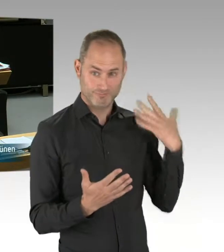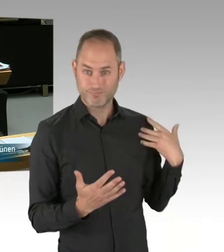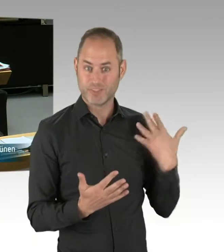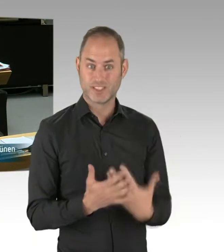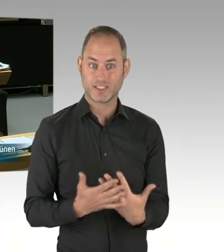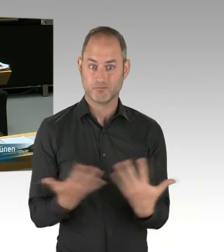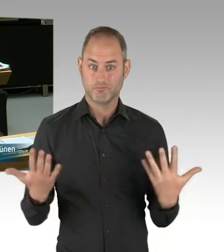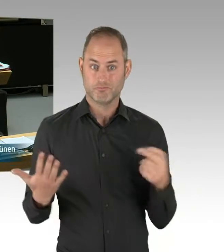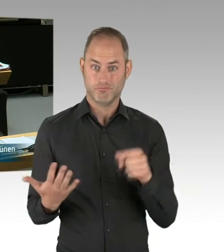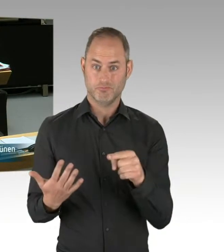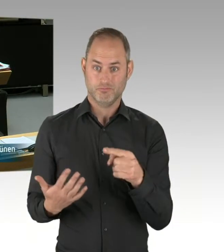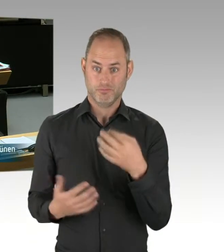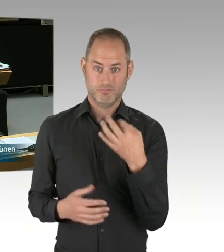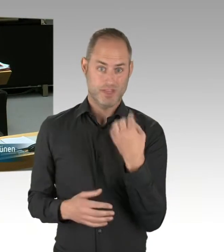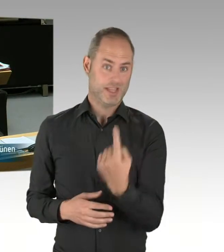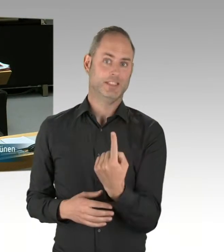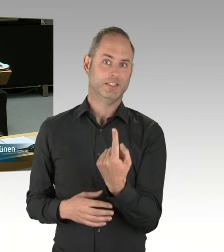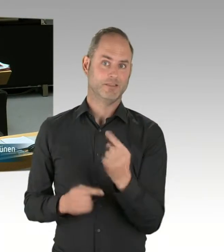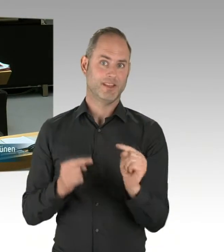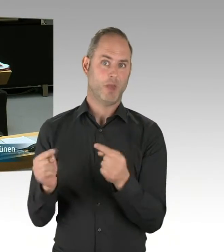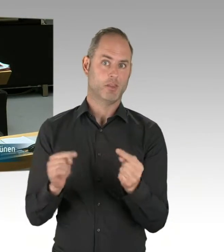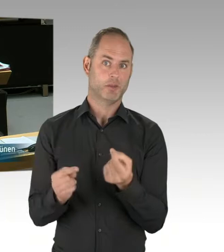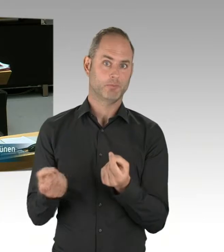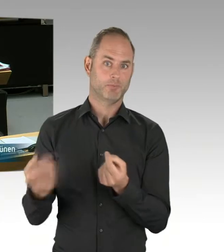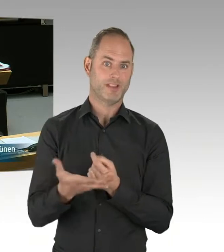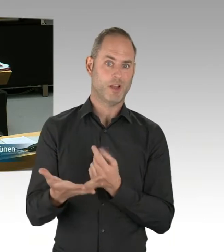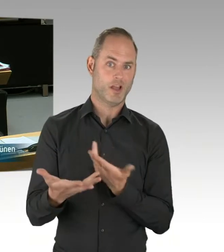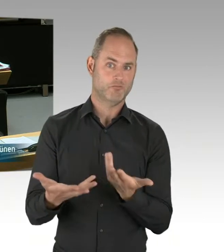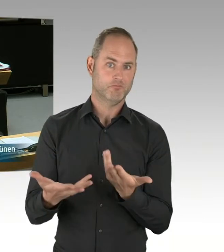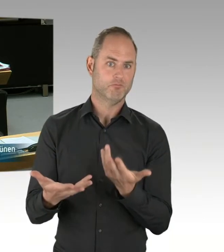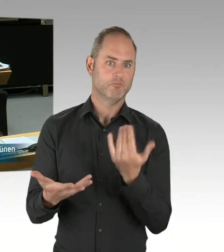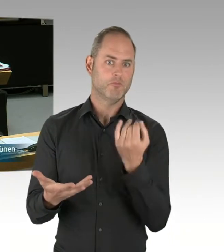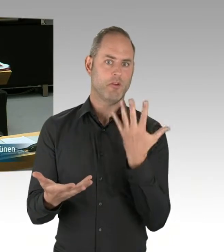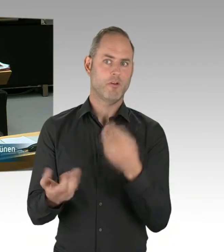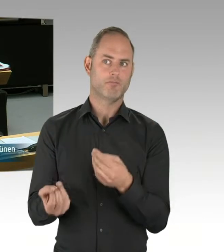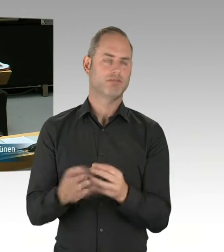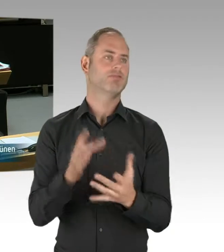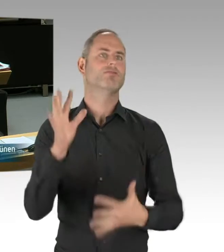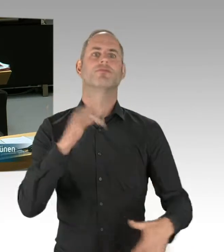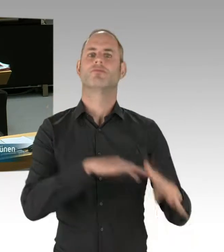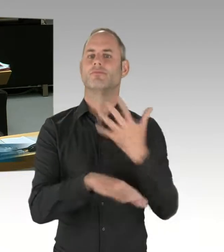soweit ich das der öffentlichen Diskussion entnehmen konnte, des Verfassers dieser Diskussion.